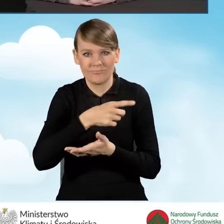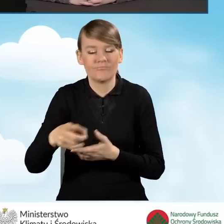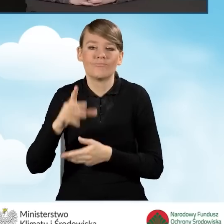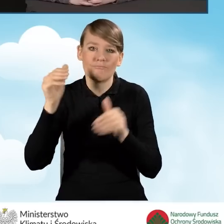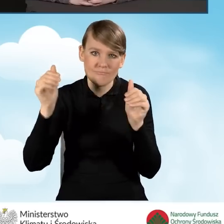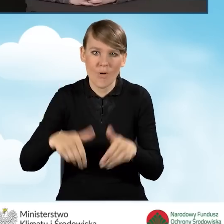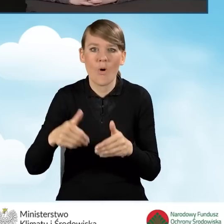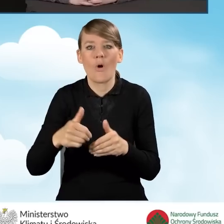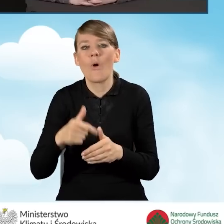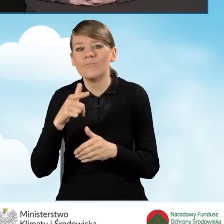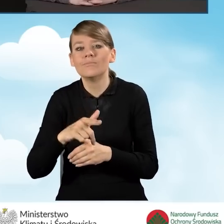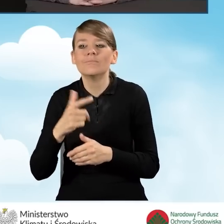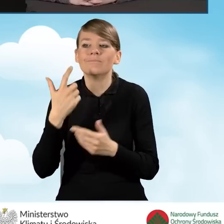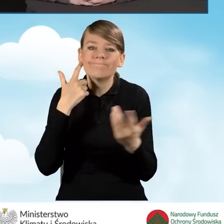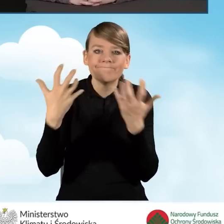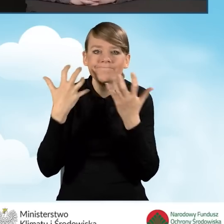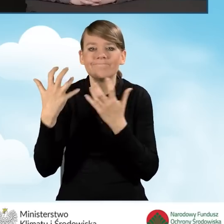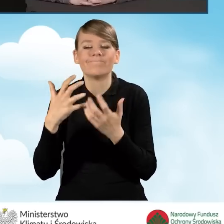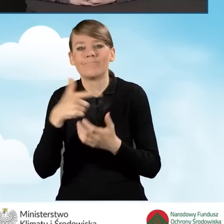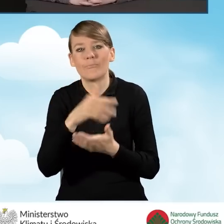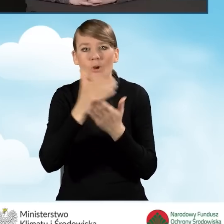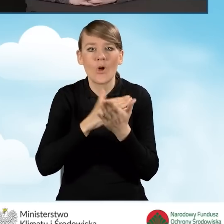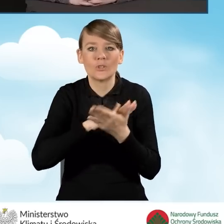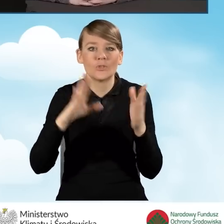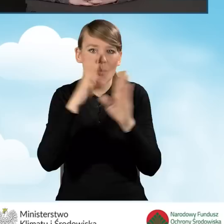o programie Czyste Powietrze, wspierają swoich mieszkańców